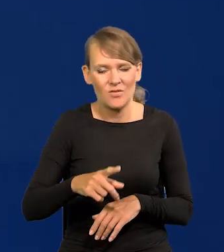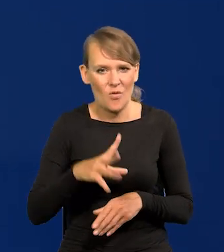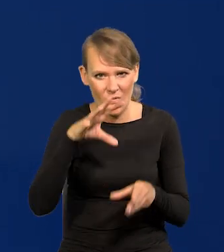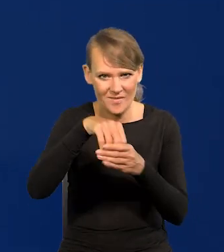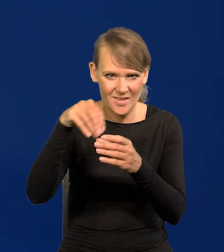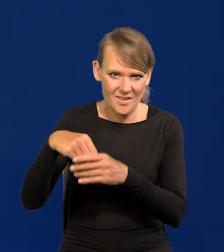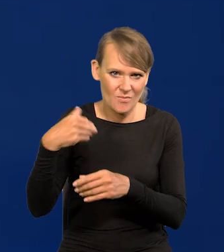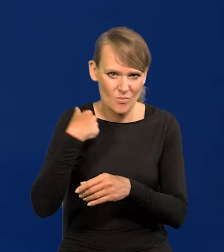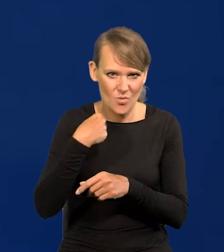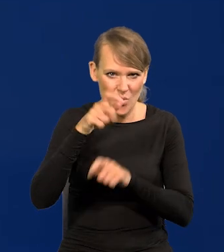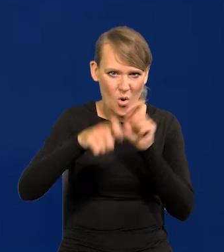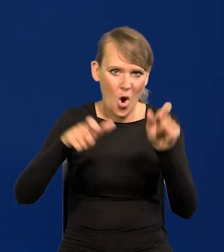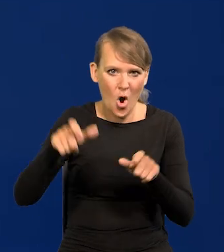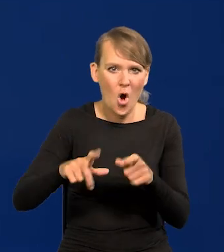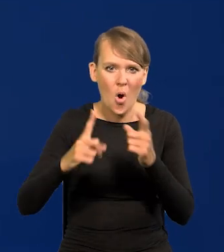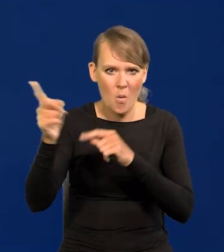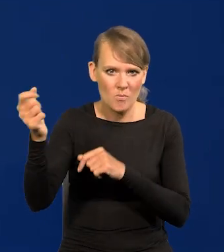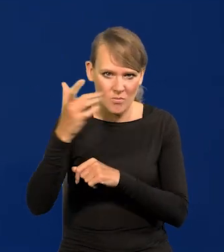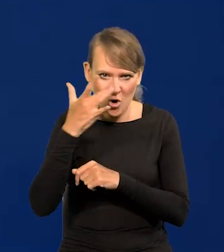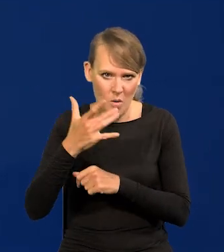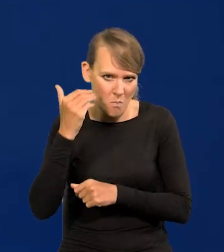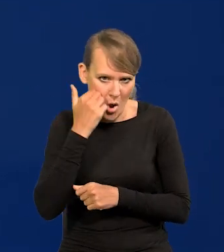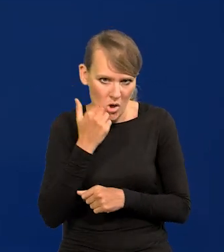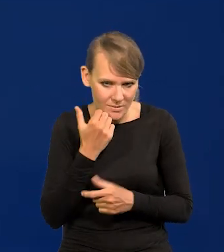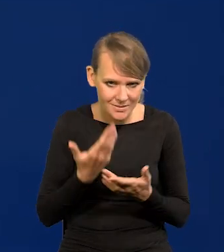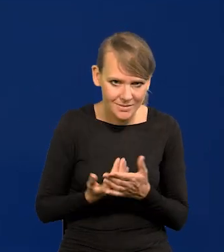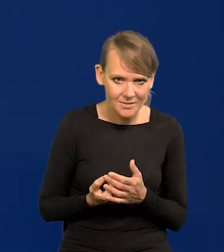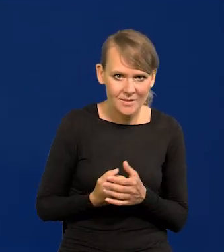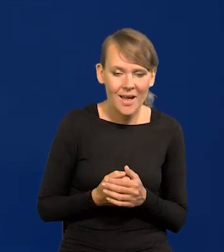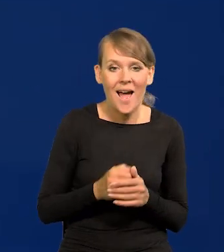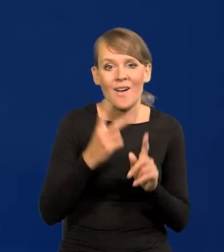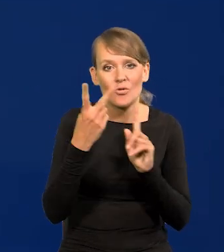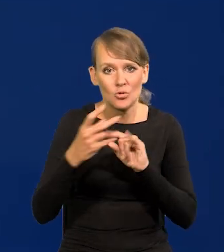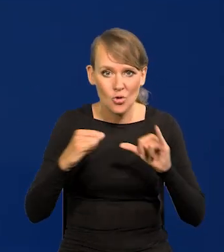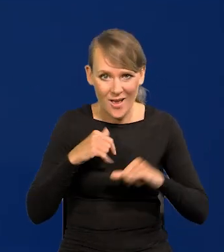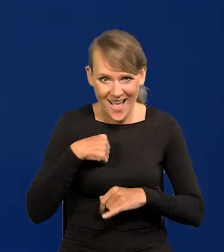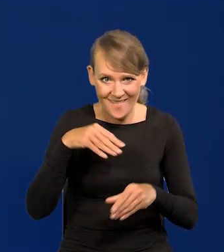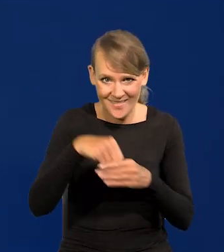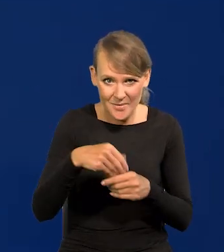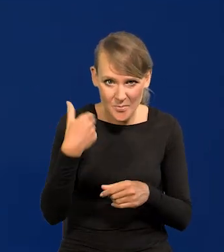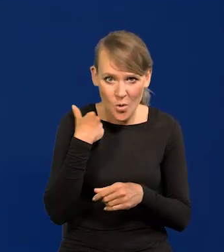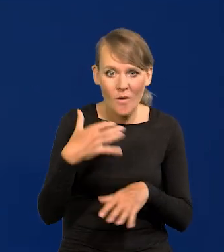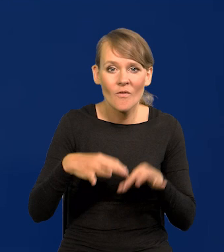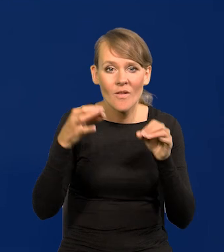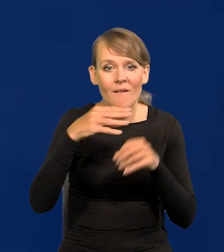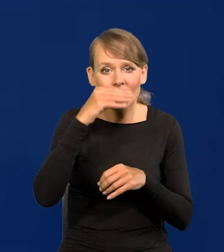W drugim też niestety, w którym ja byłem, który już po wyborach Wałęsy,